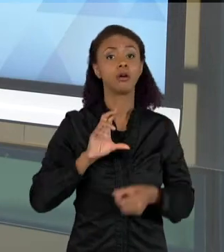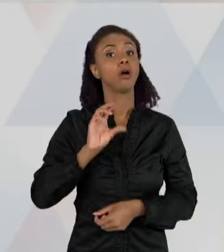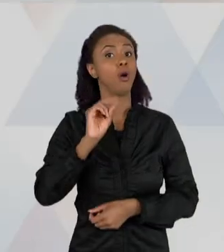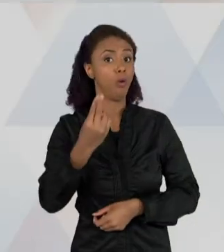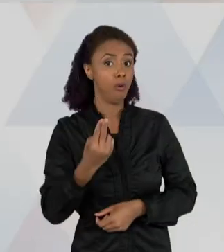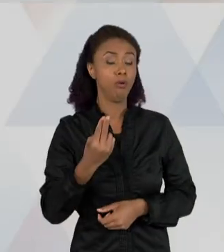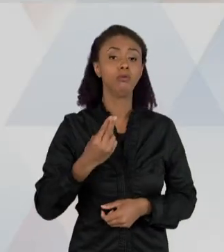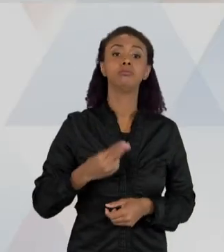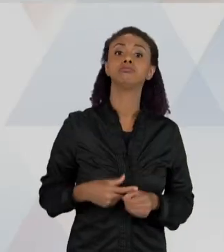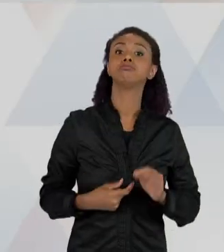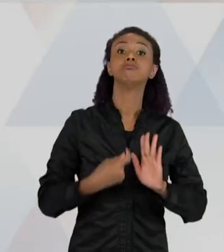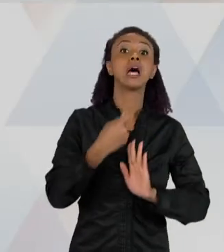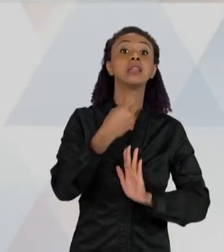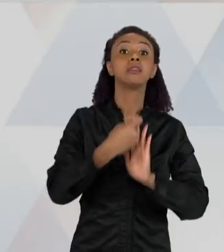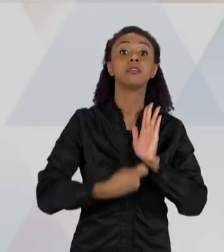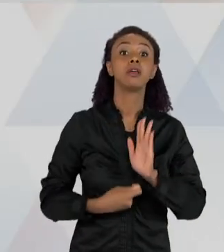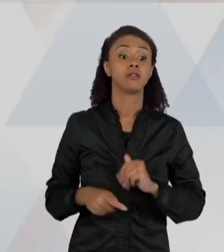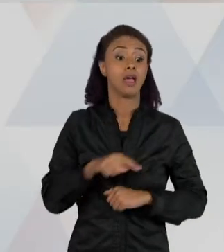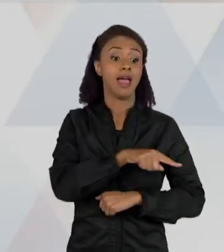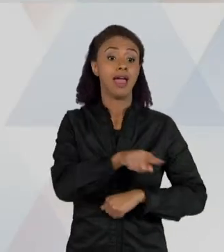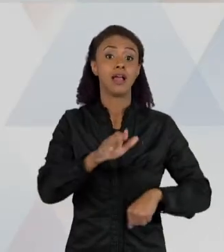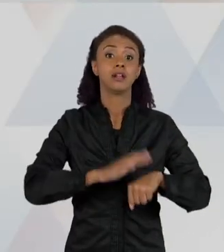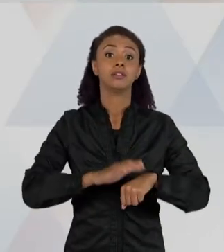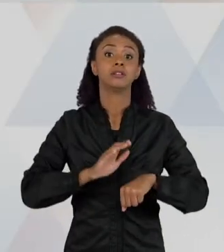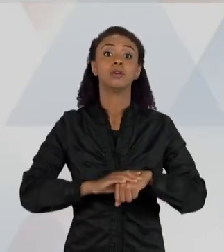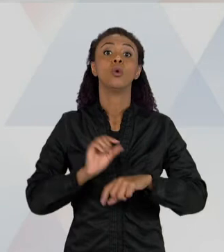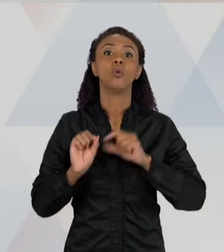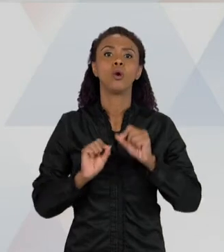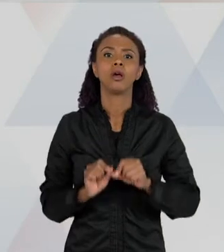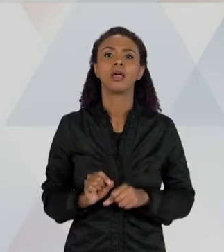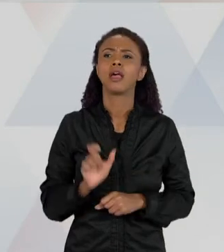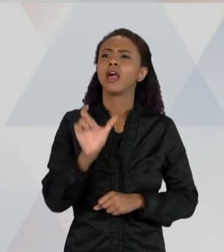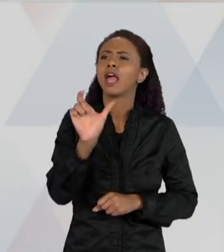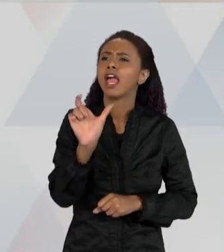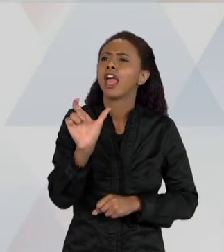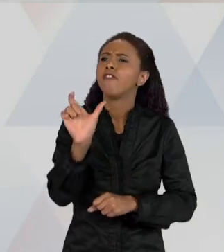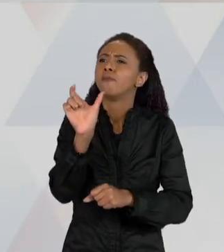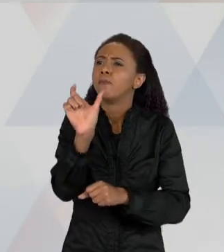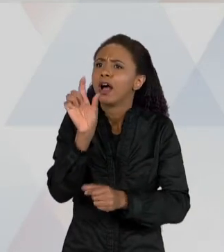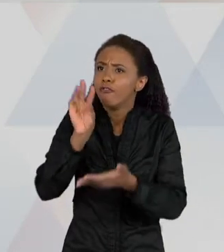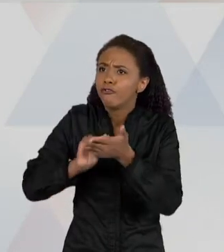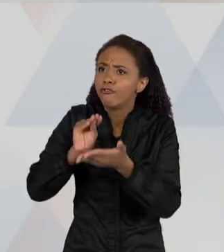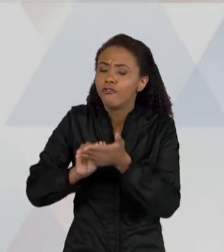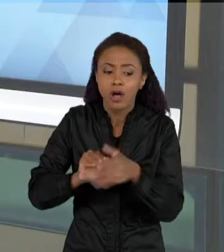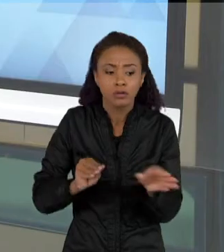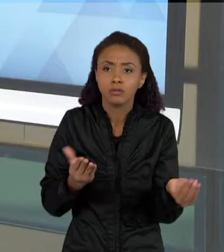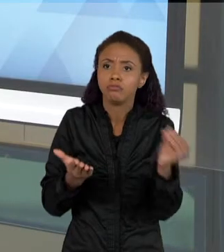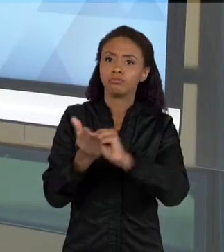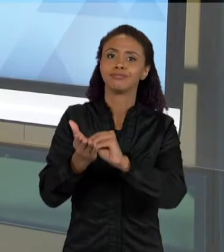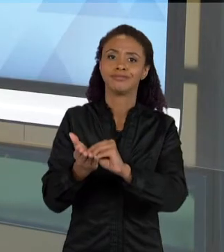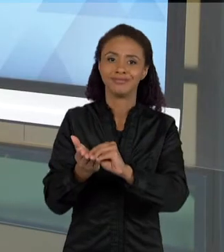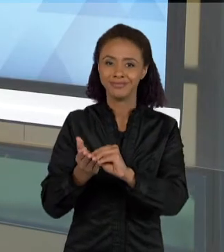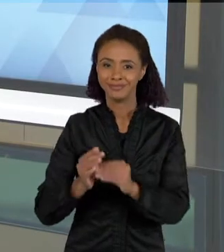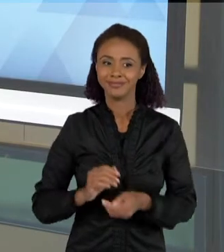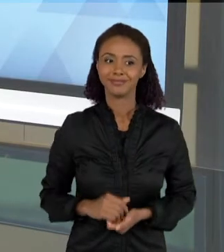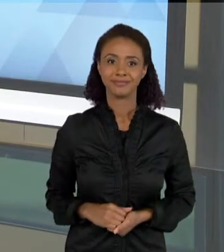ELAS FAZEM PREENCHIMENTO DE LACUNAS. E NESSE CASO AQUI, COMO EU DISSE PARA